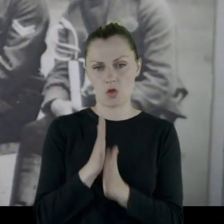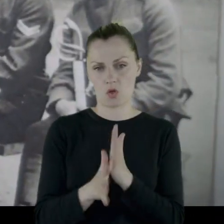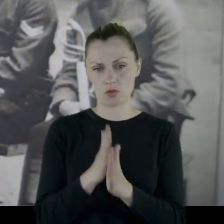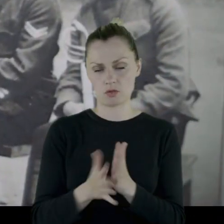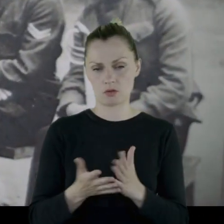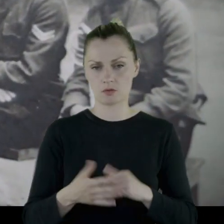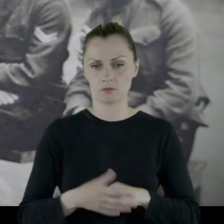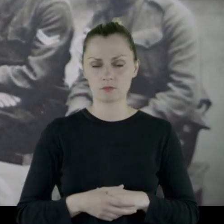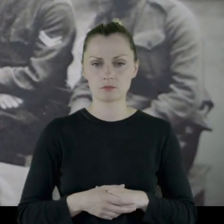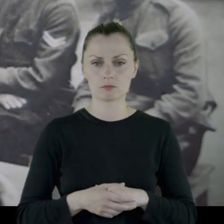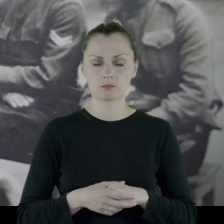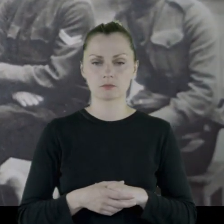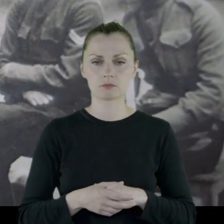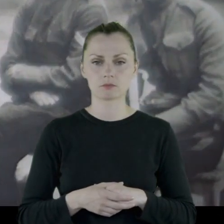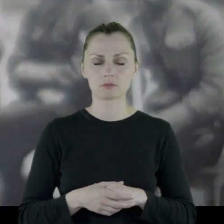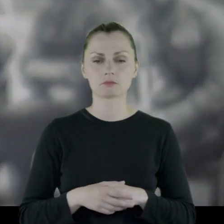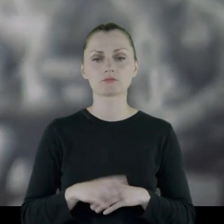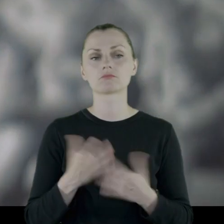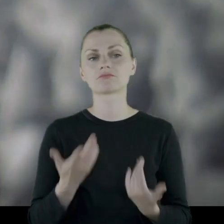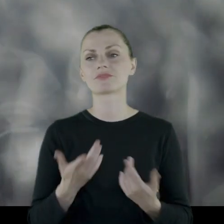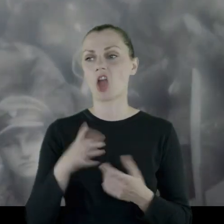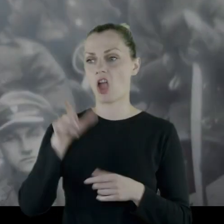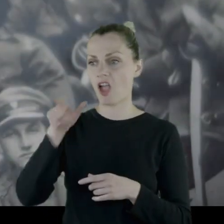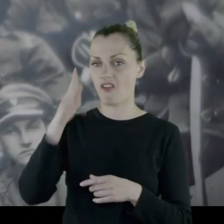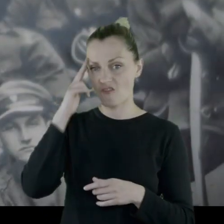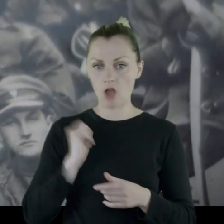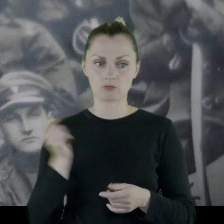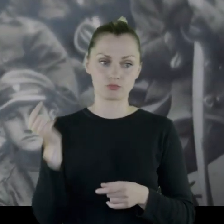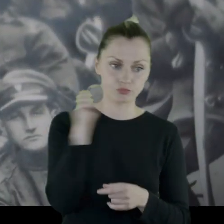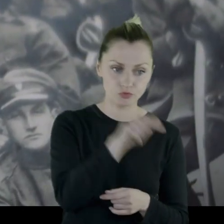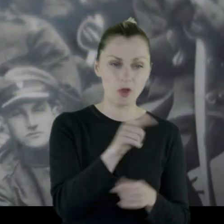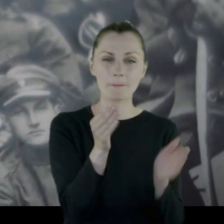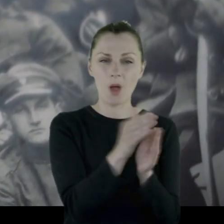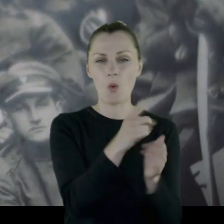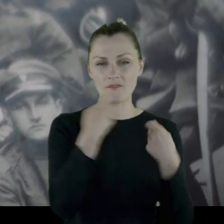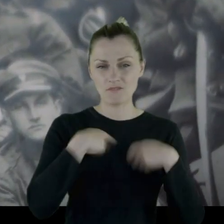Któryś z kolei oddział przechodzi przez niewielką wieś,